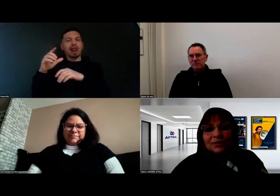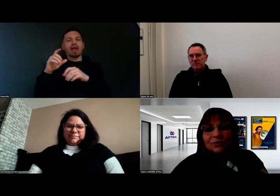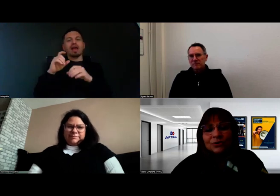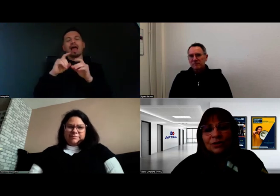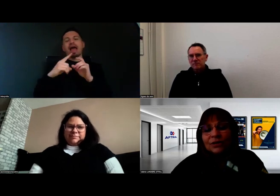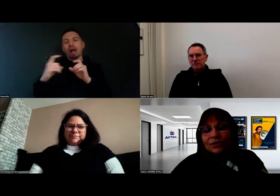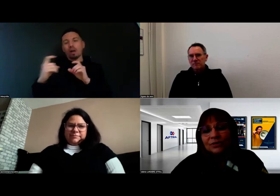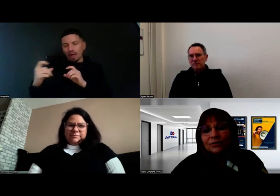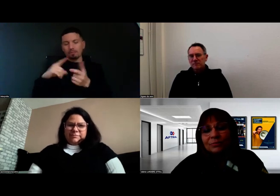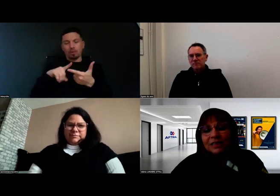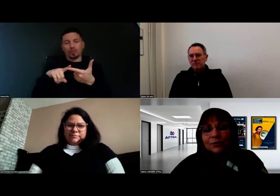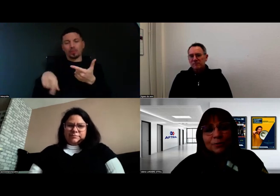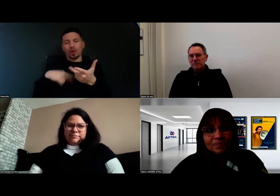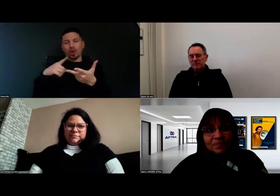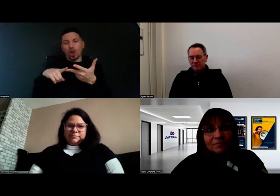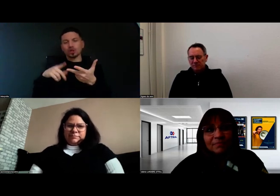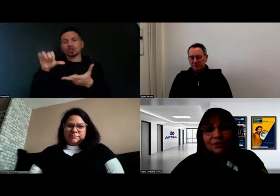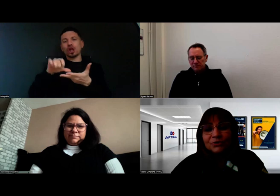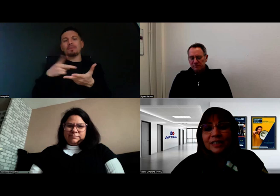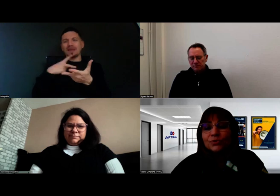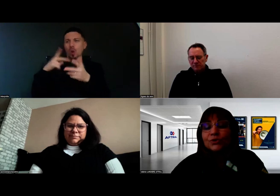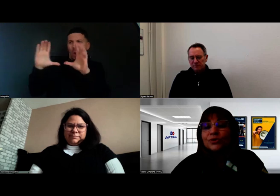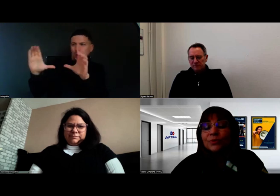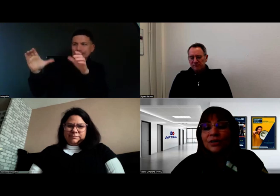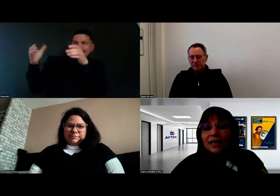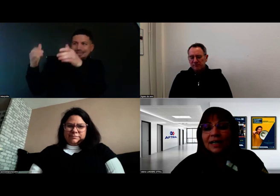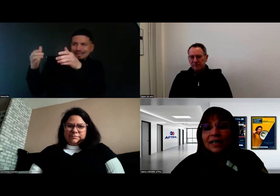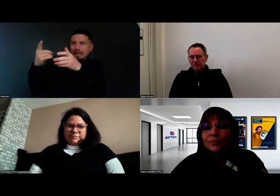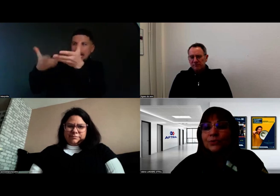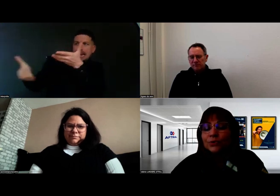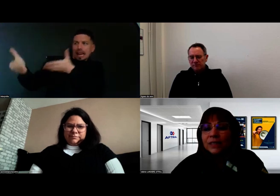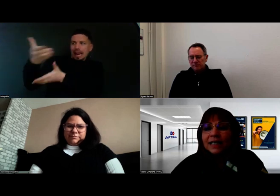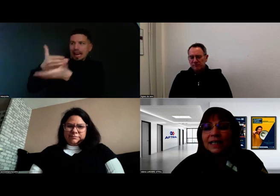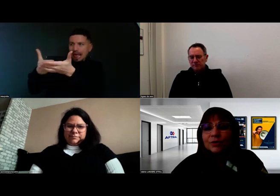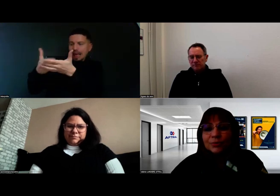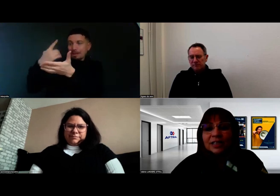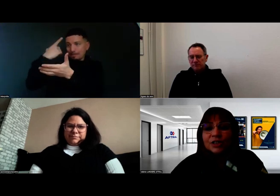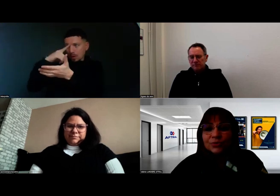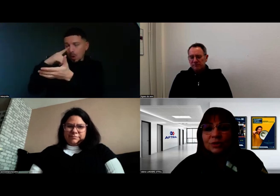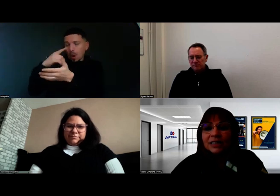des centres médicaux, de façon à répondre à la réglementation